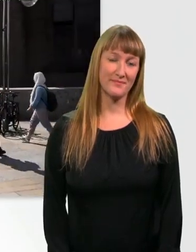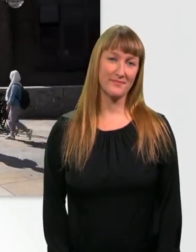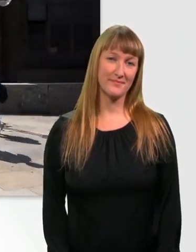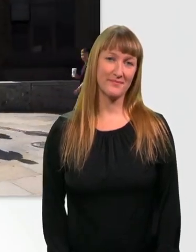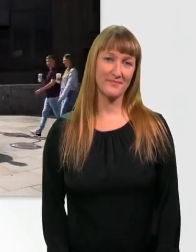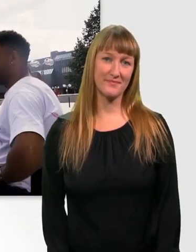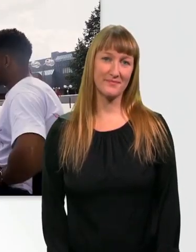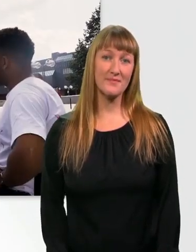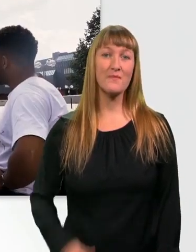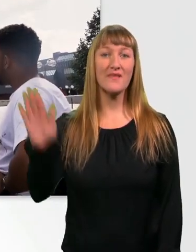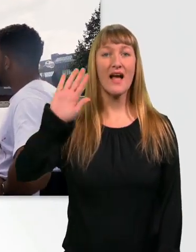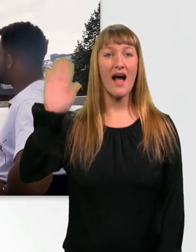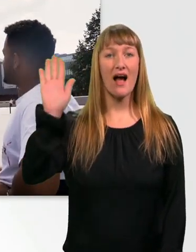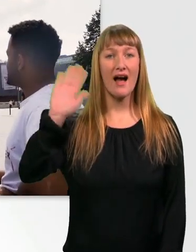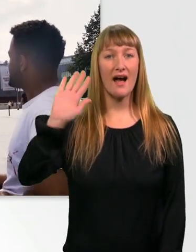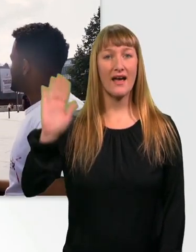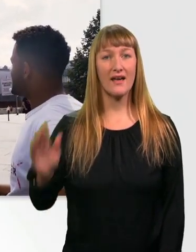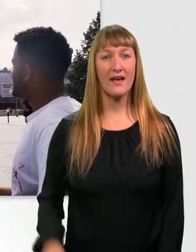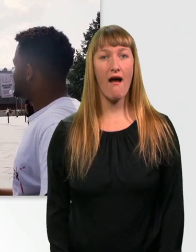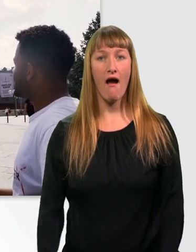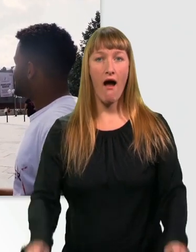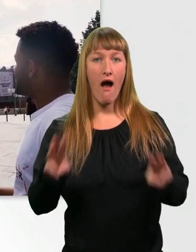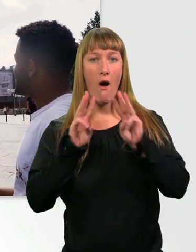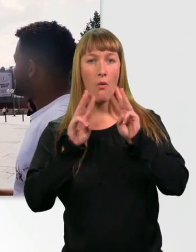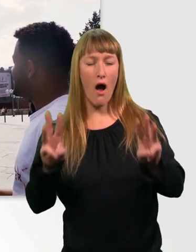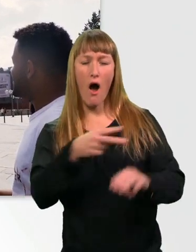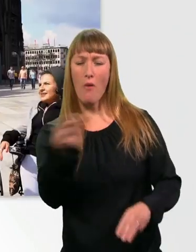Hi. - Hi. Wow, ihr seht ja wieder blendend aus heute.